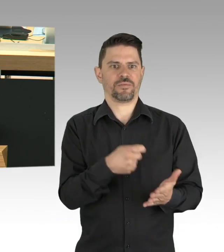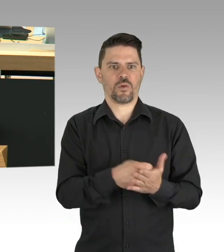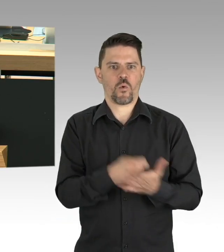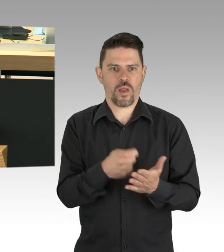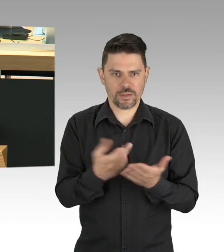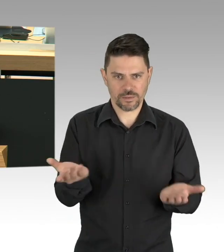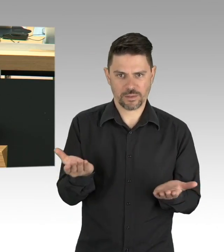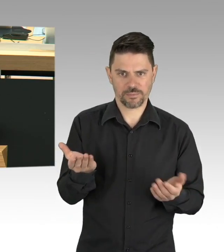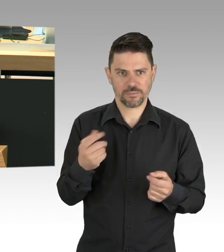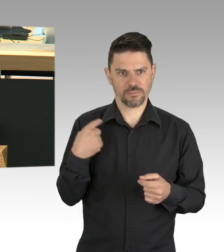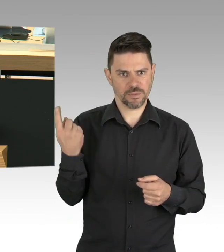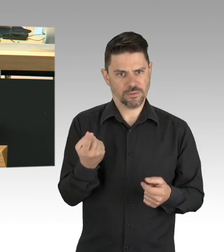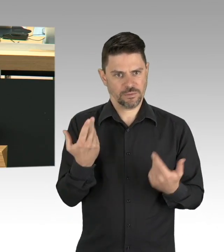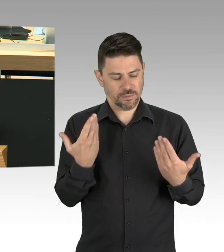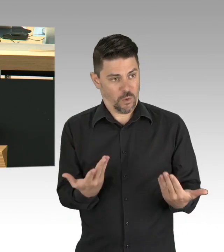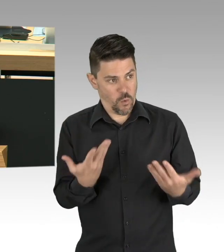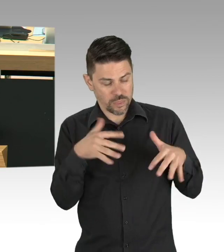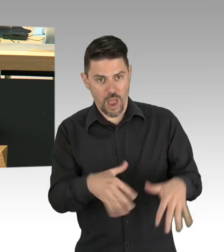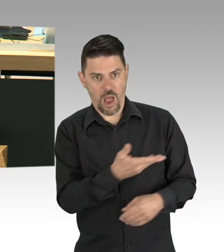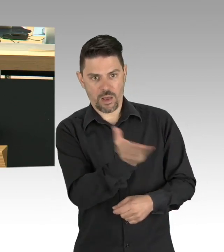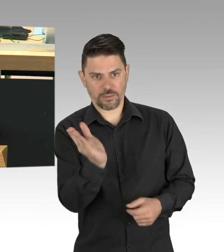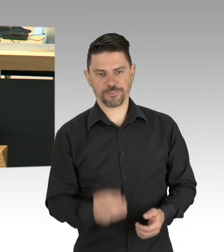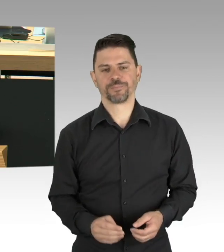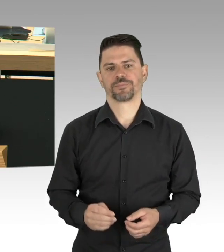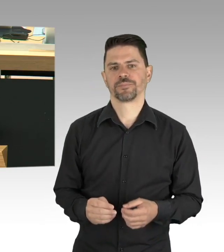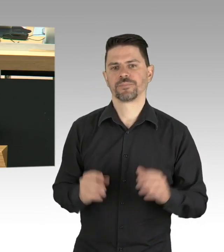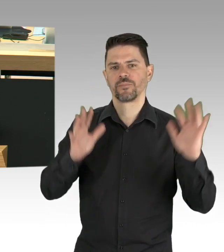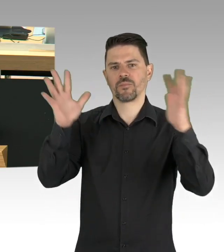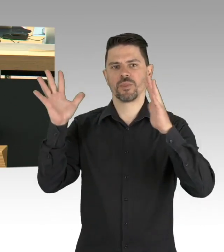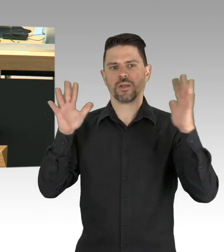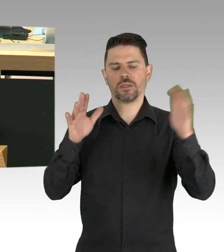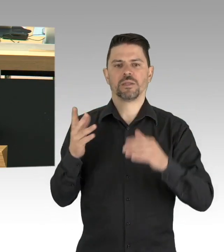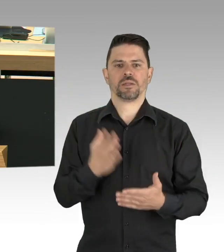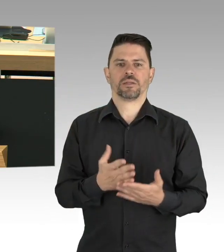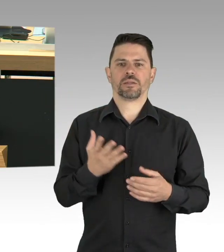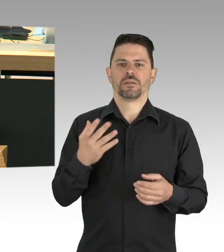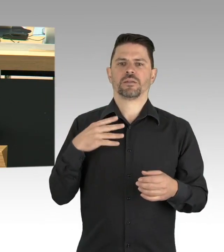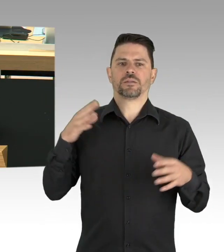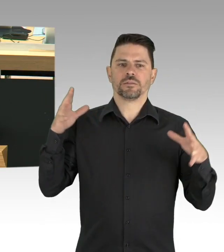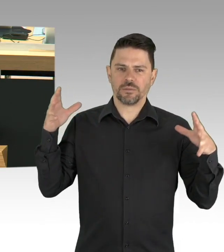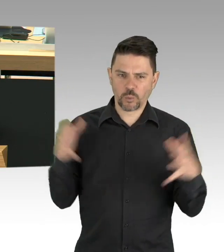dem um seine wirtschaftlichen existenzringenden Gastwirt genauso wie den Eltern mit ihren Kindern,